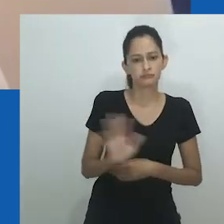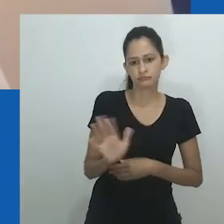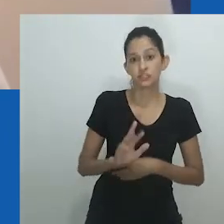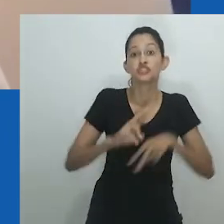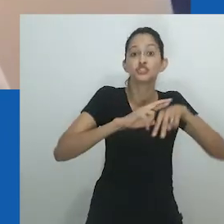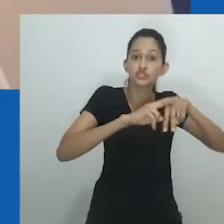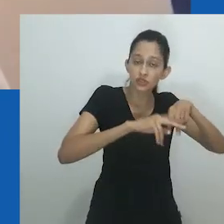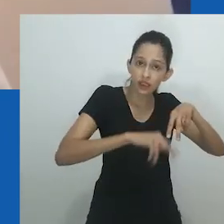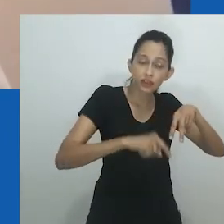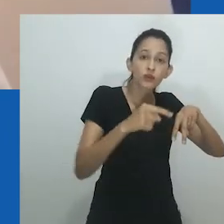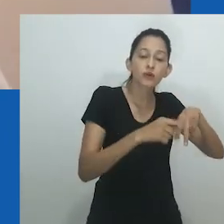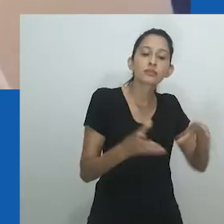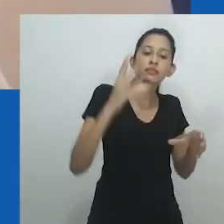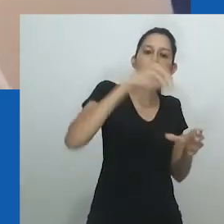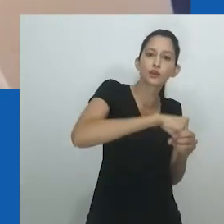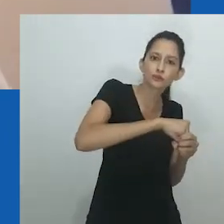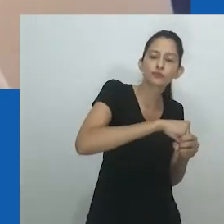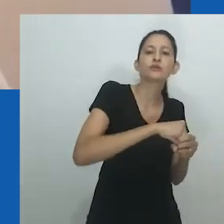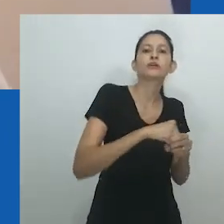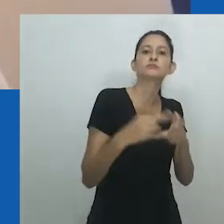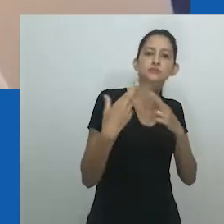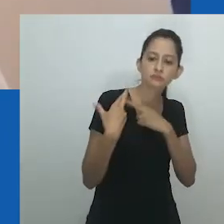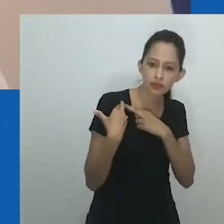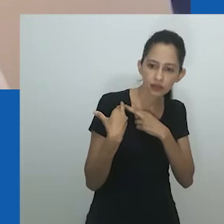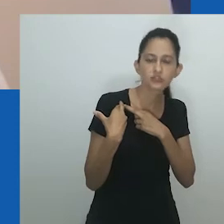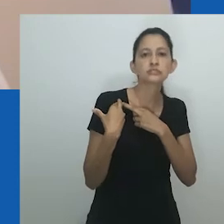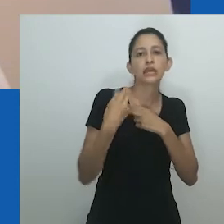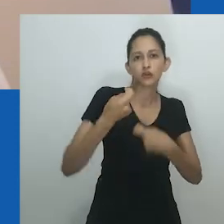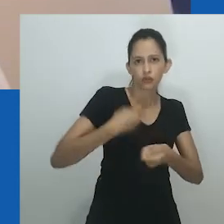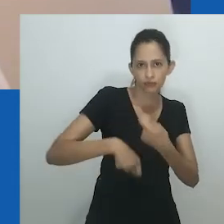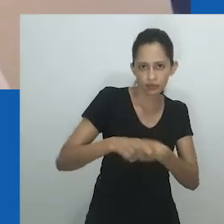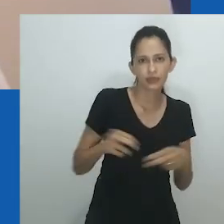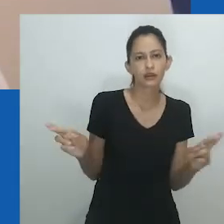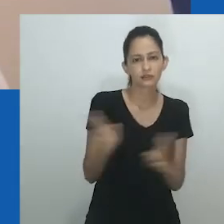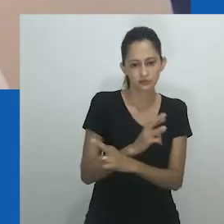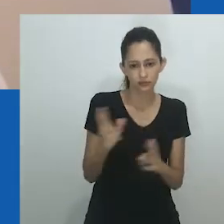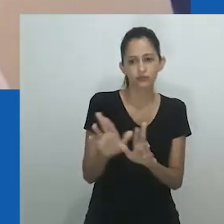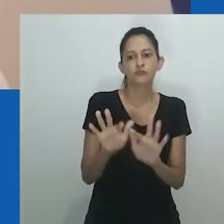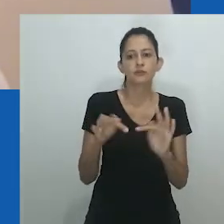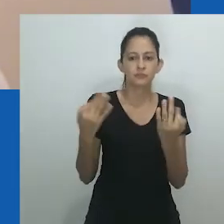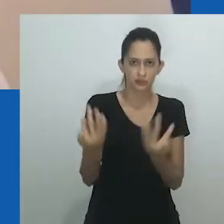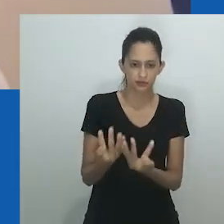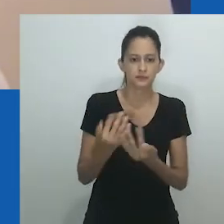Como já sabemos, gênero não se limita ao sexo. Em vez disso, como Amadiume ilustra,